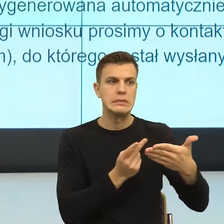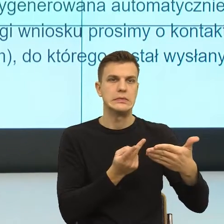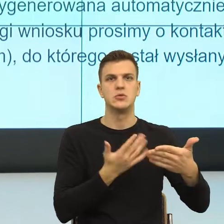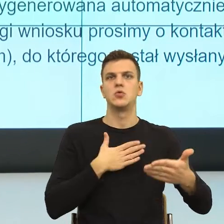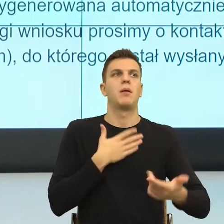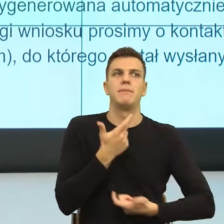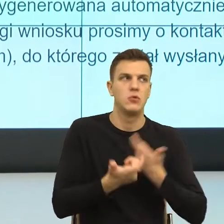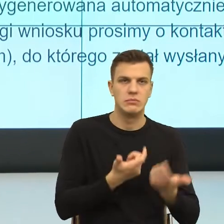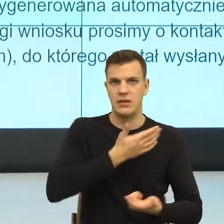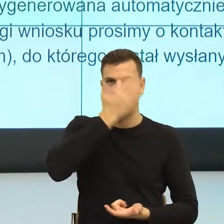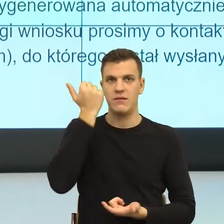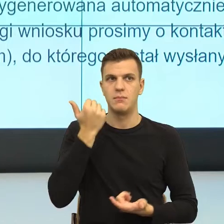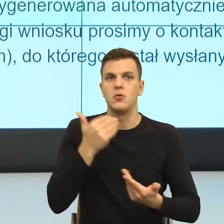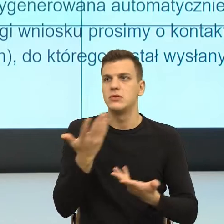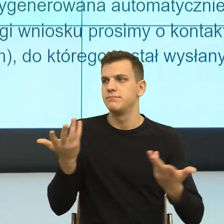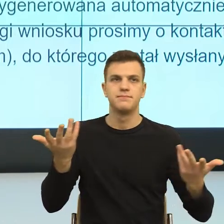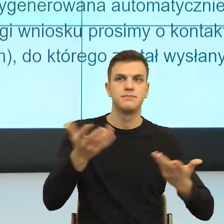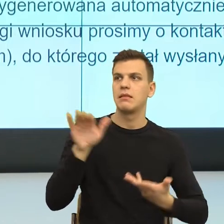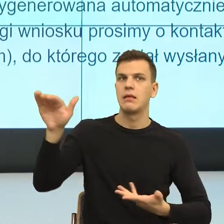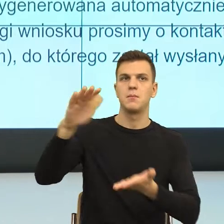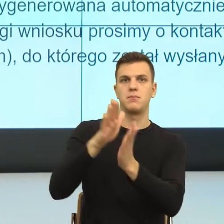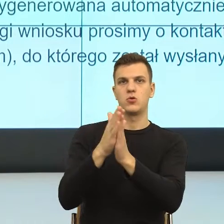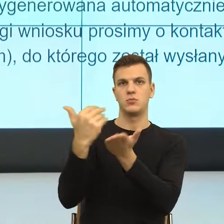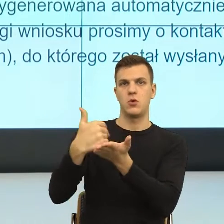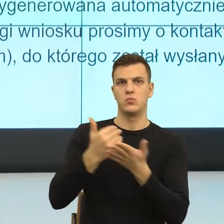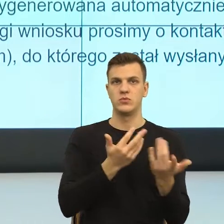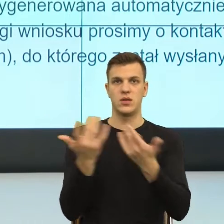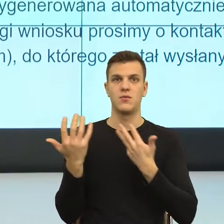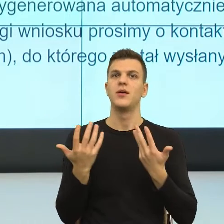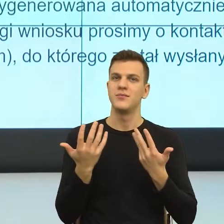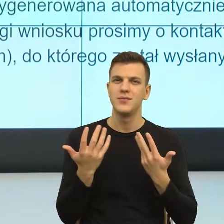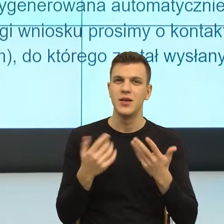Ale i tu jest ten problem. Mówię już nie stricte sposobu języka,